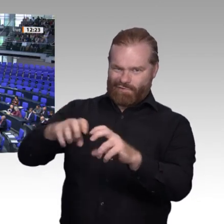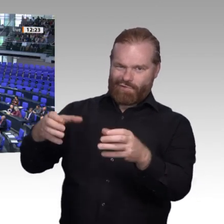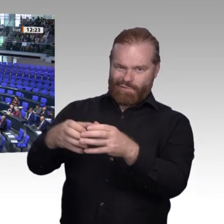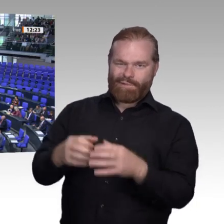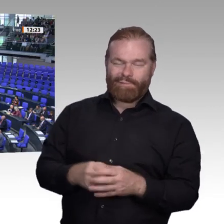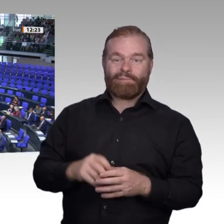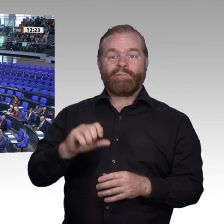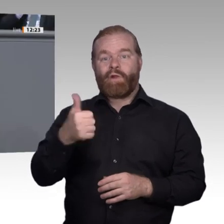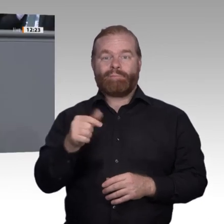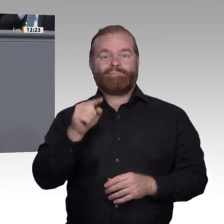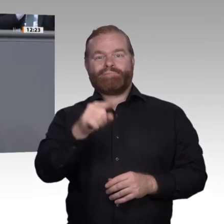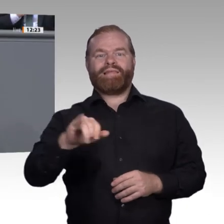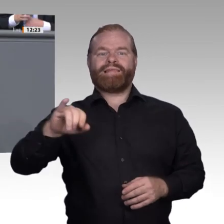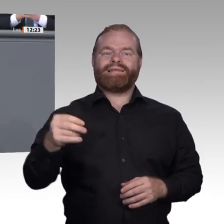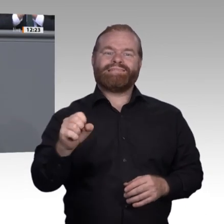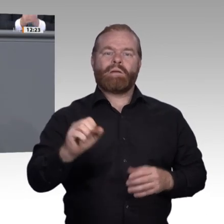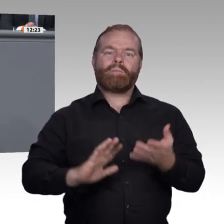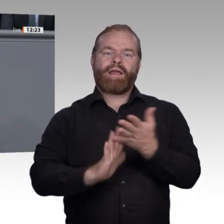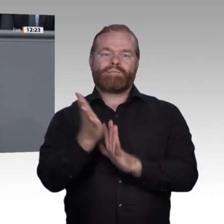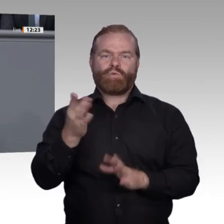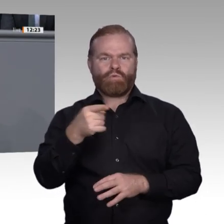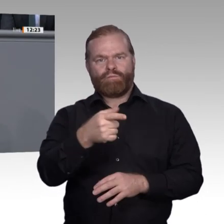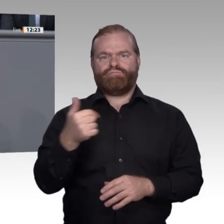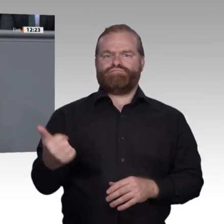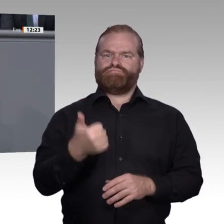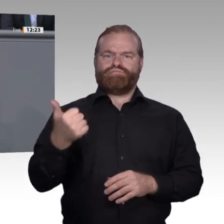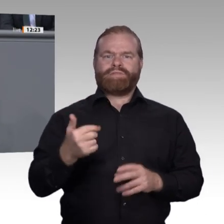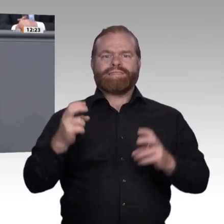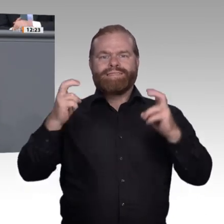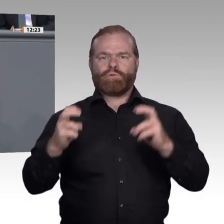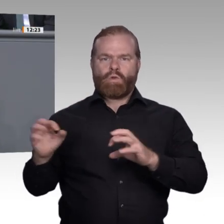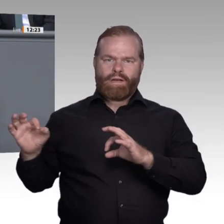Zurück zum Inhalt. Ein Aspekt aus unseren Diskussionen ist mir an dieser Stelle besonders